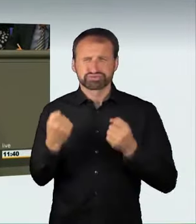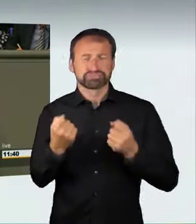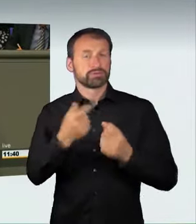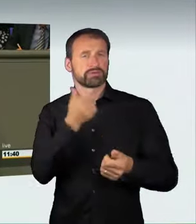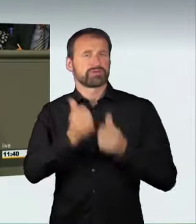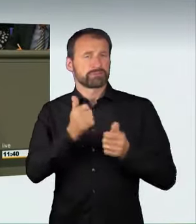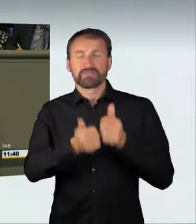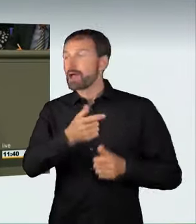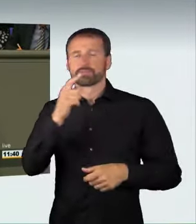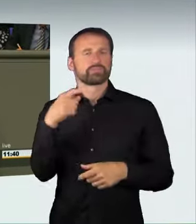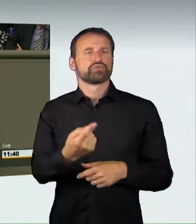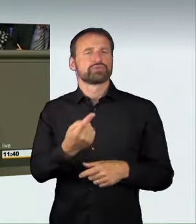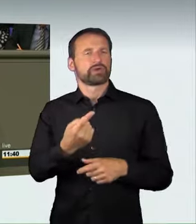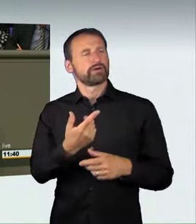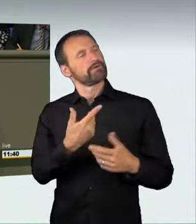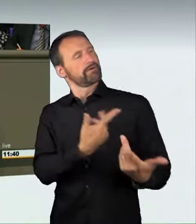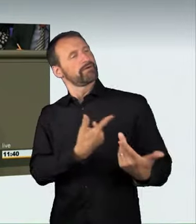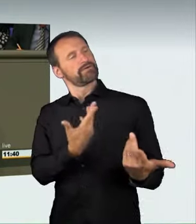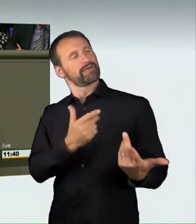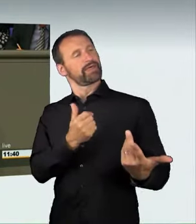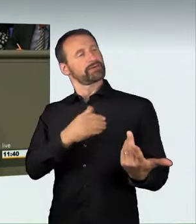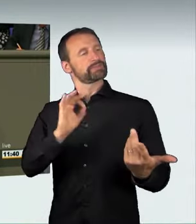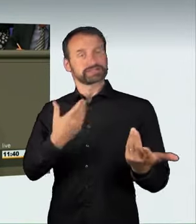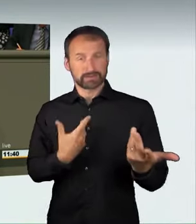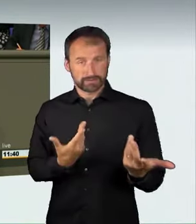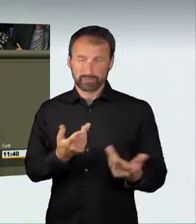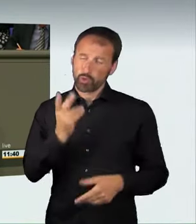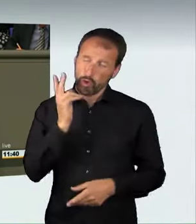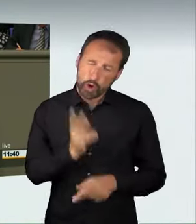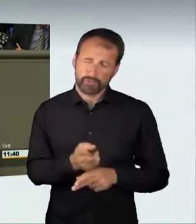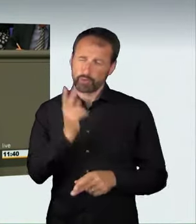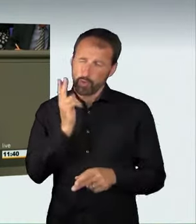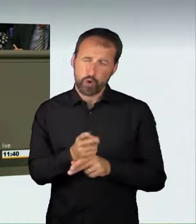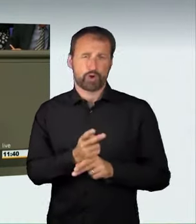Am Ende steht oft ein tragischer Unfall,